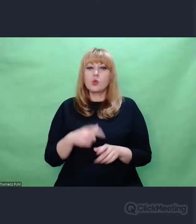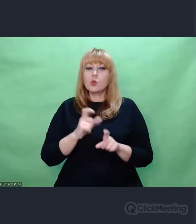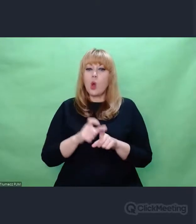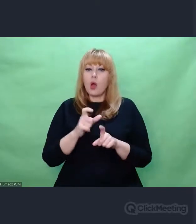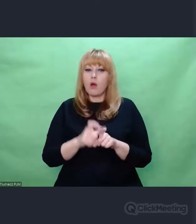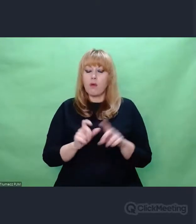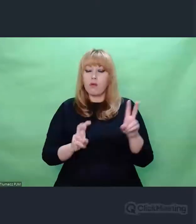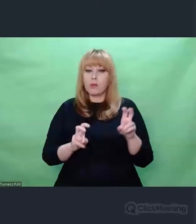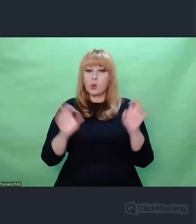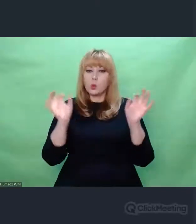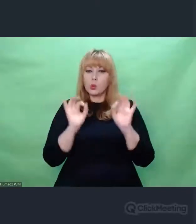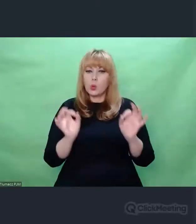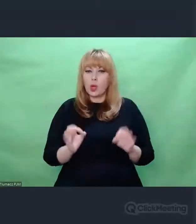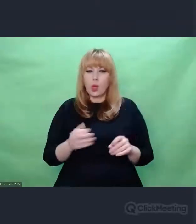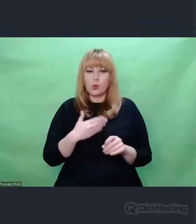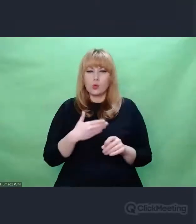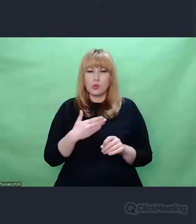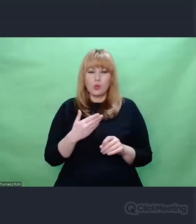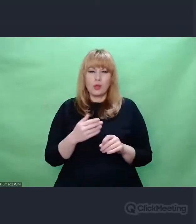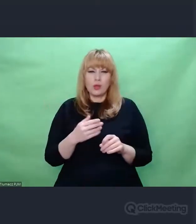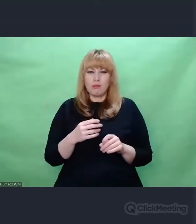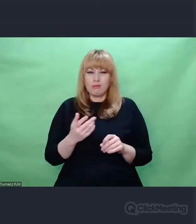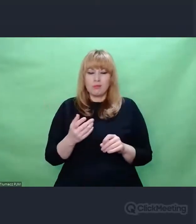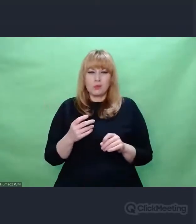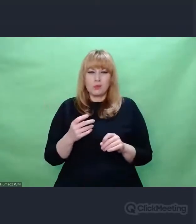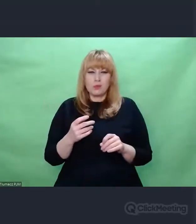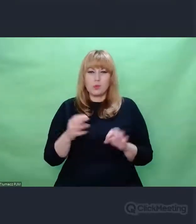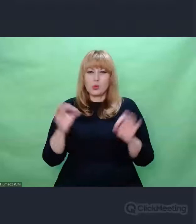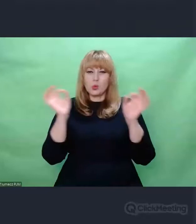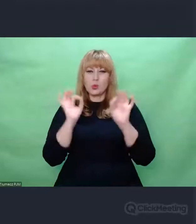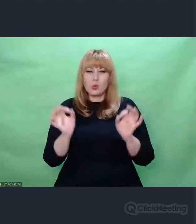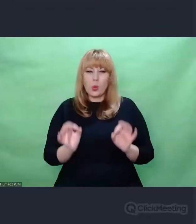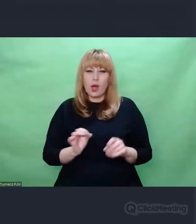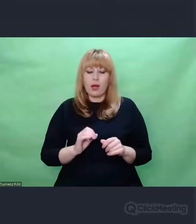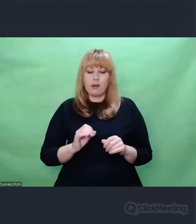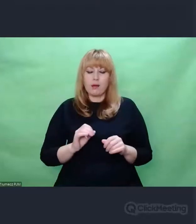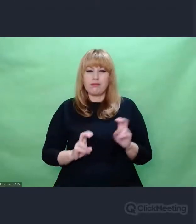Ksiądz Twardowski mówił, że sztuka brzmi sztucznie. Ja też nie lubię tego słowa,